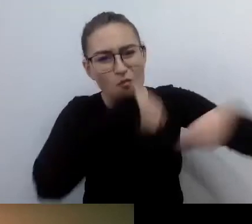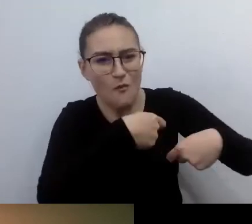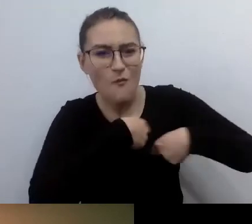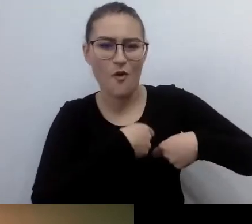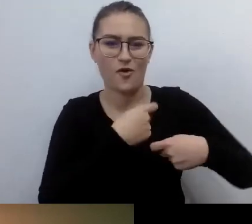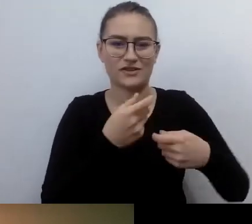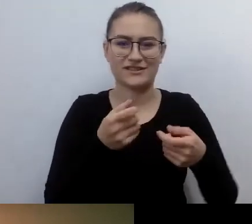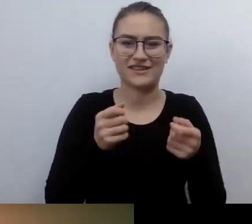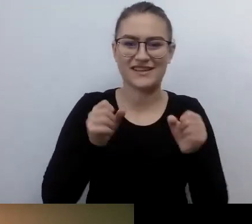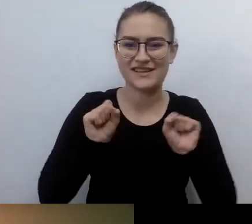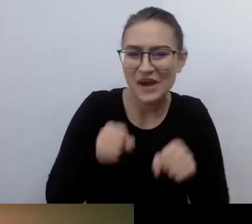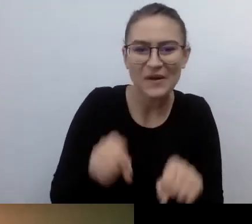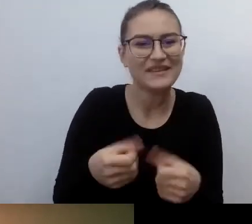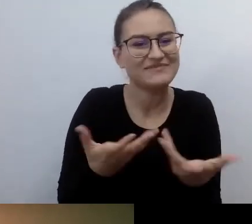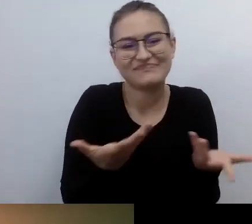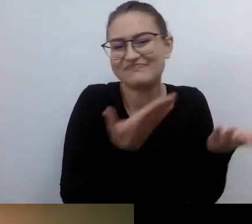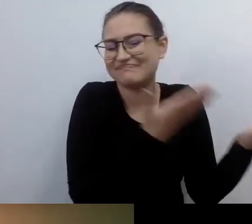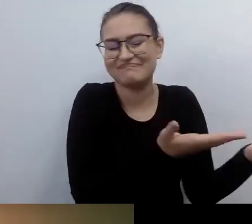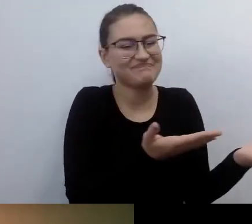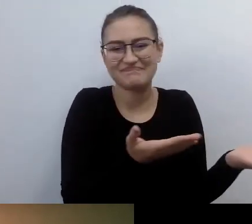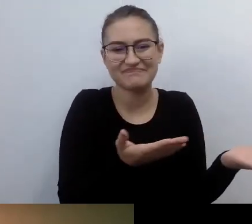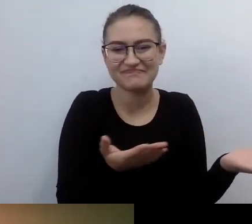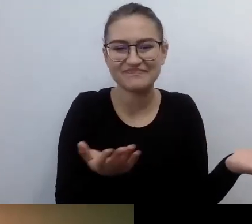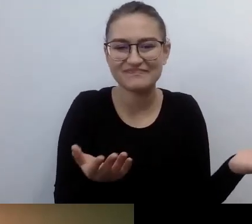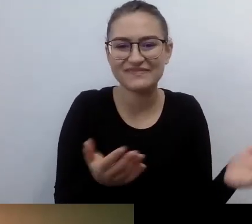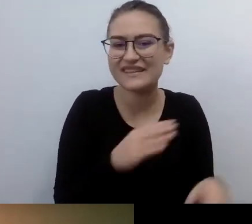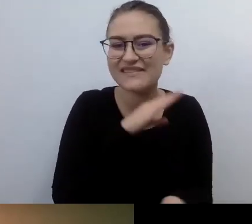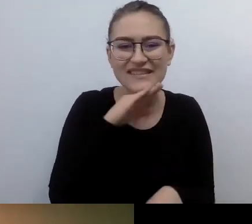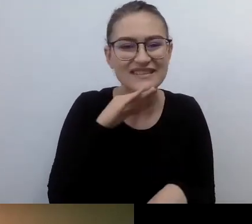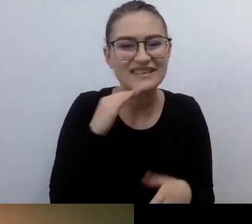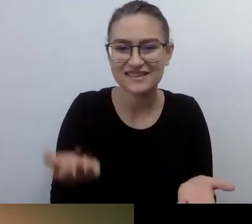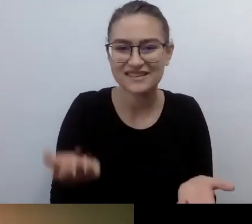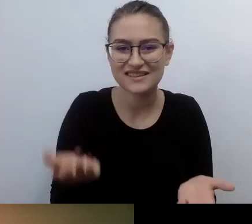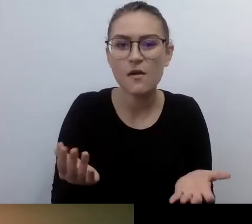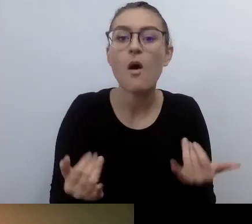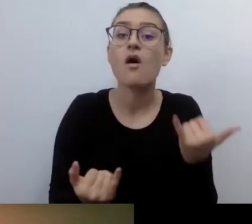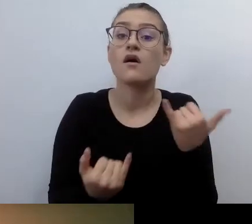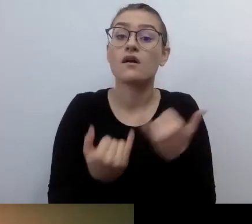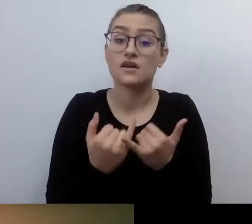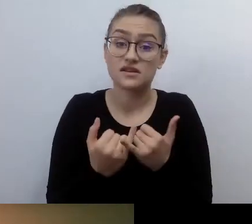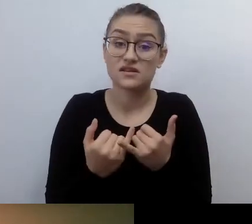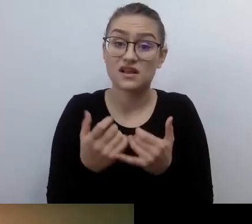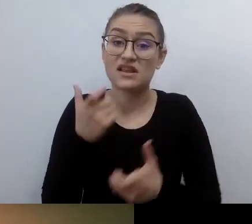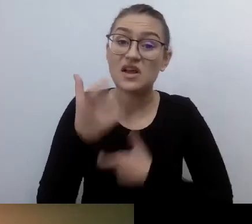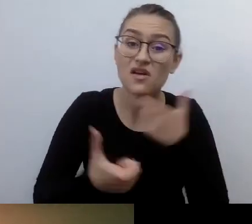To wszystko będzie robione z brakiem przekonania, dbałości o szczegóły.